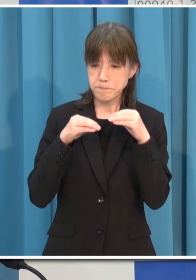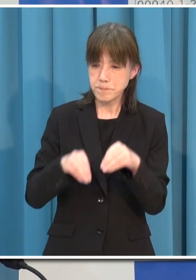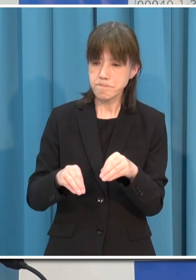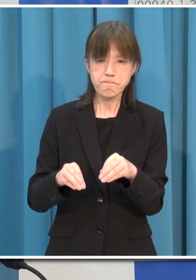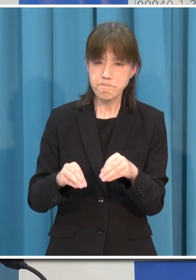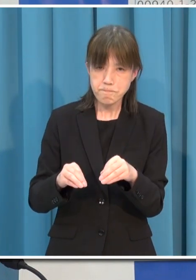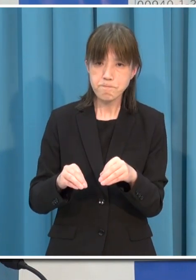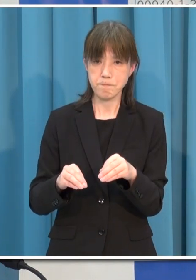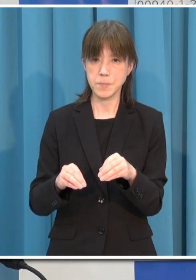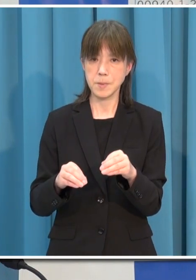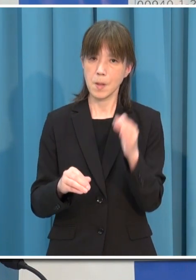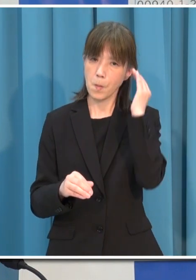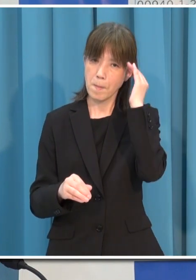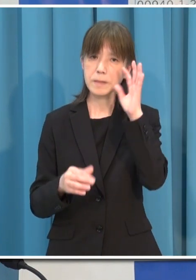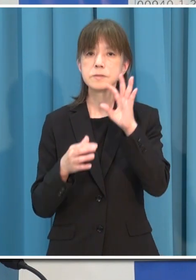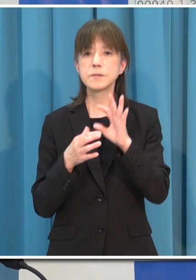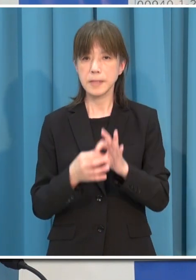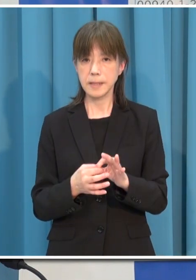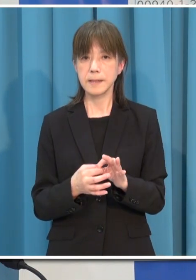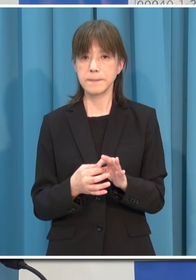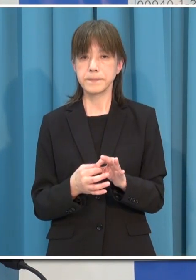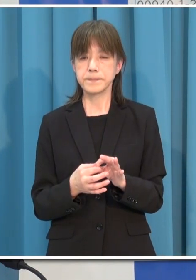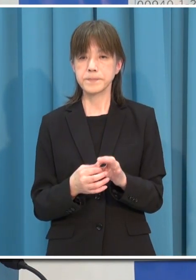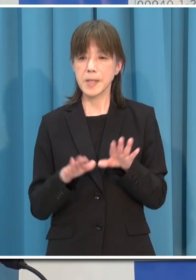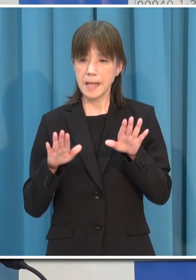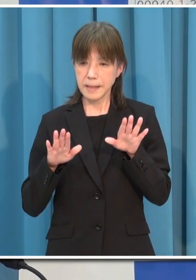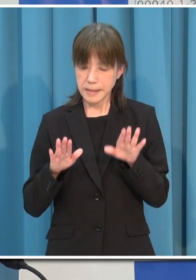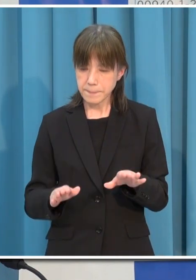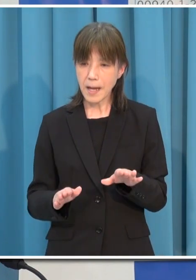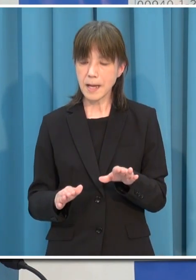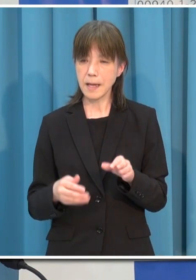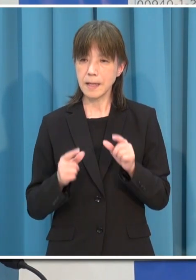今申し上げましたことをしっかり守っていただきたいと思います